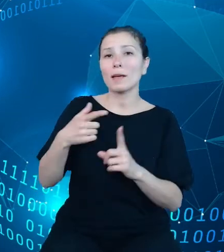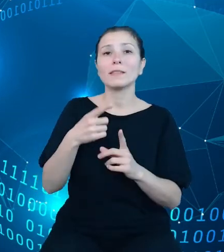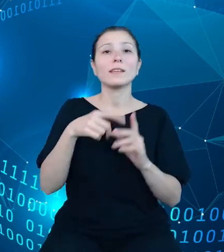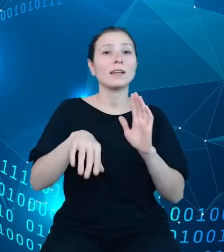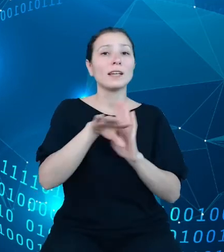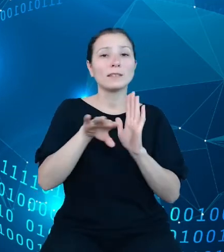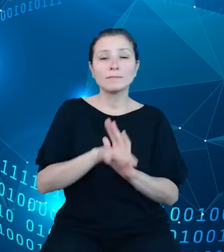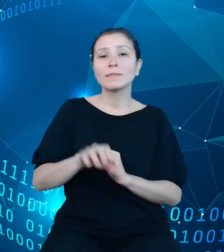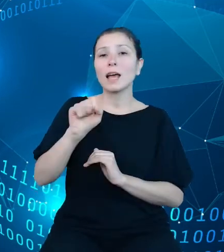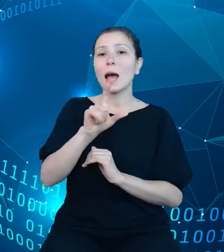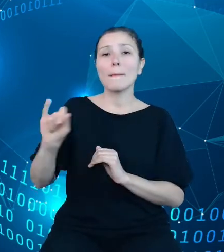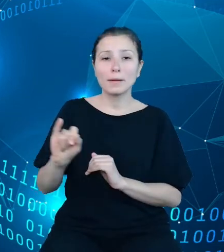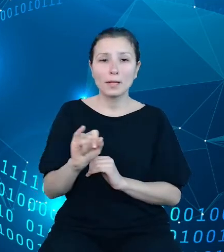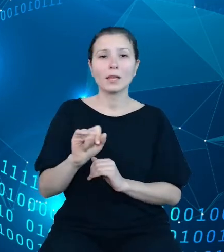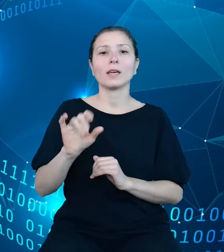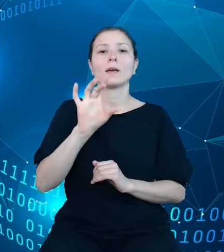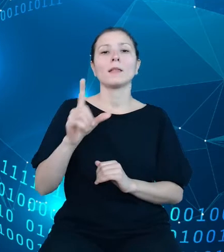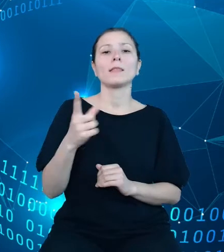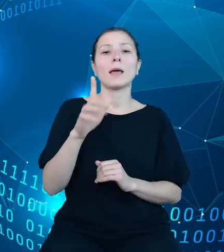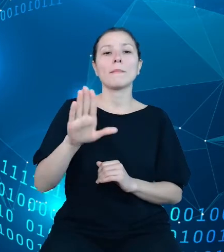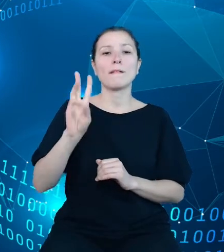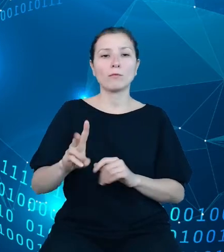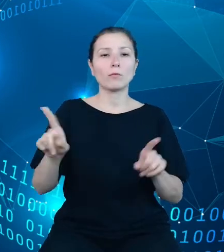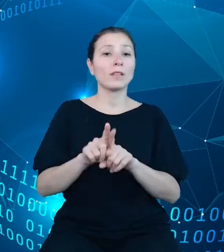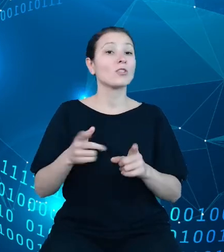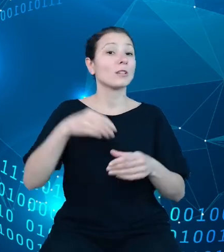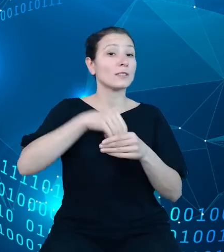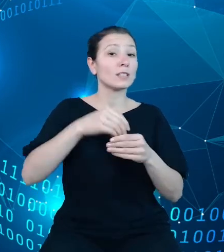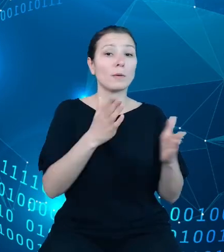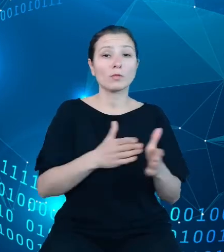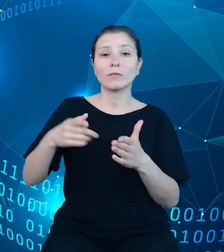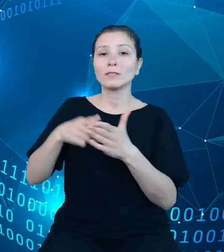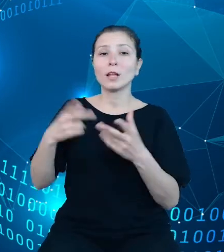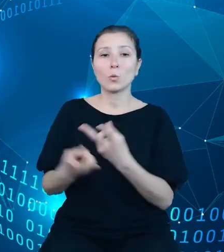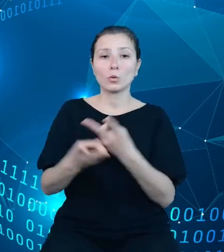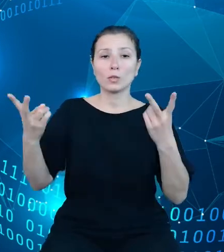przygotowywane do udostępnienia poprzez API, technologię i zastosowane rozwiązania